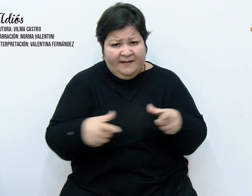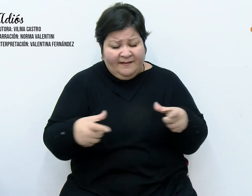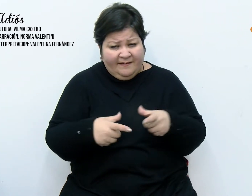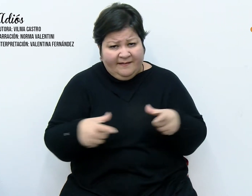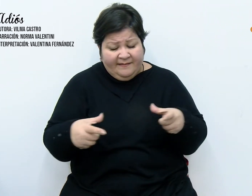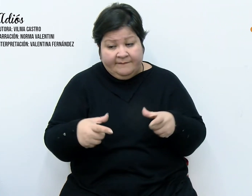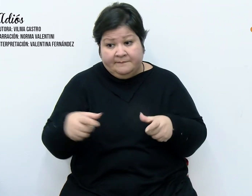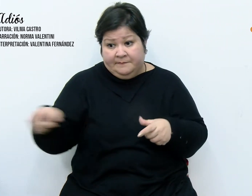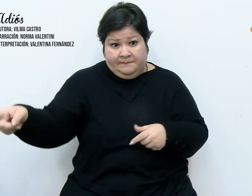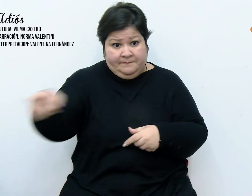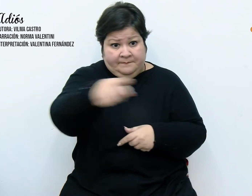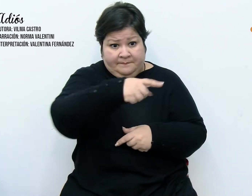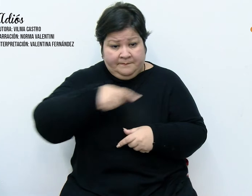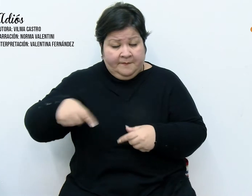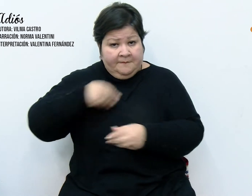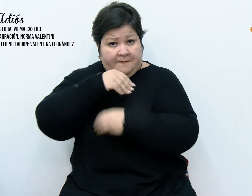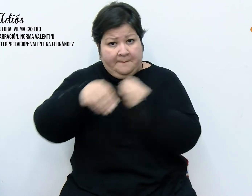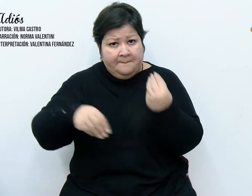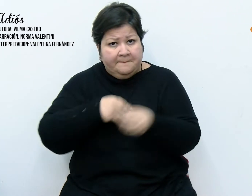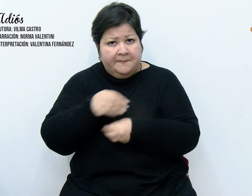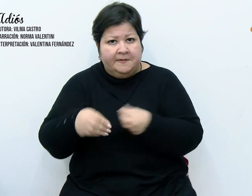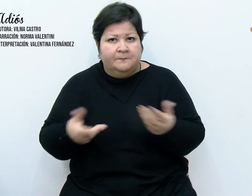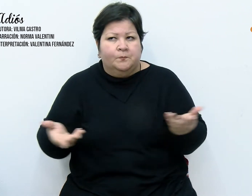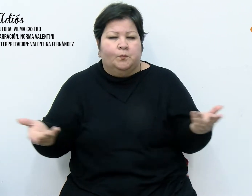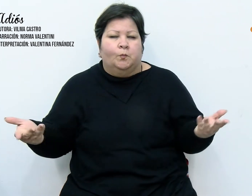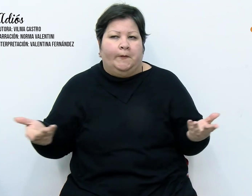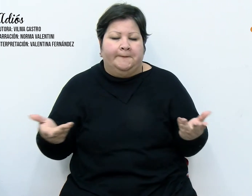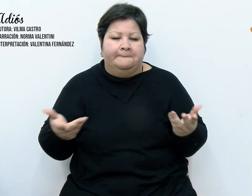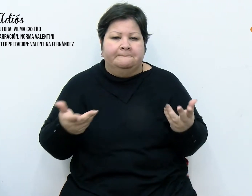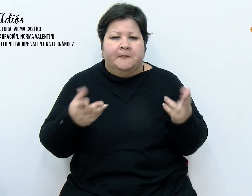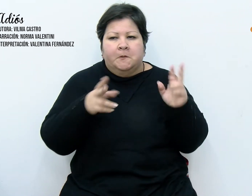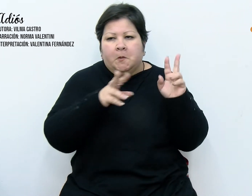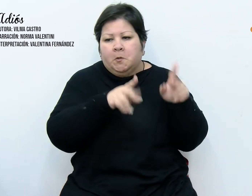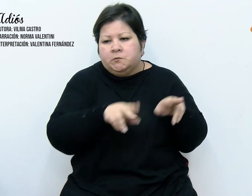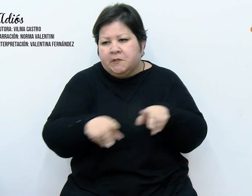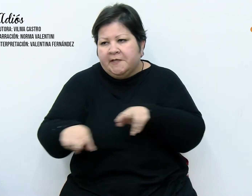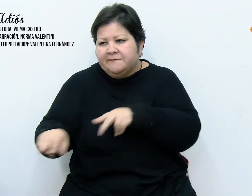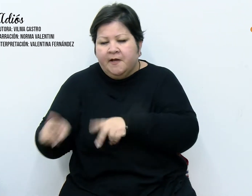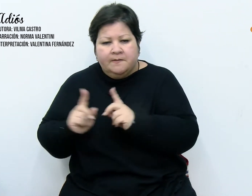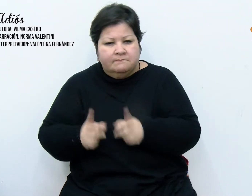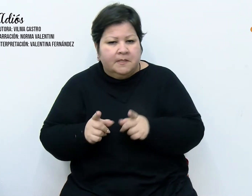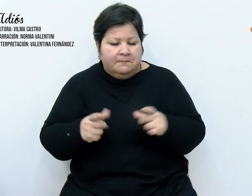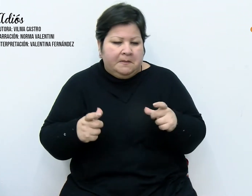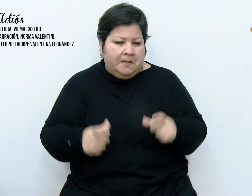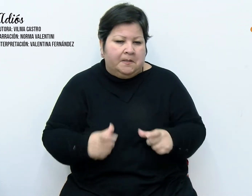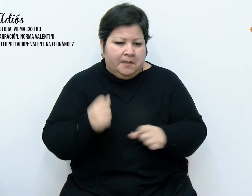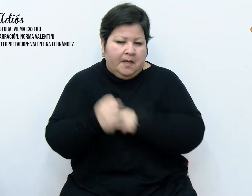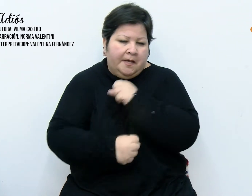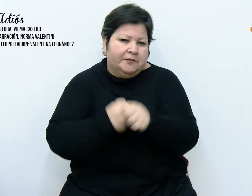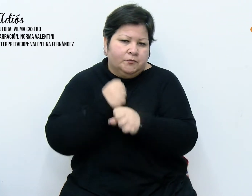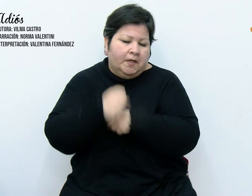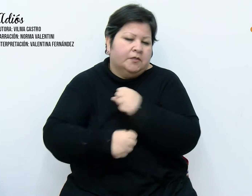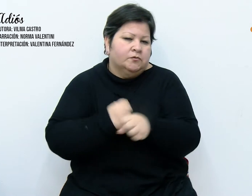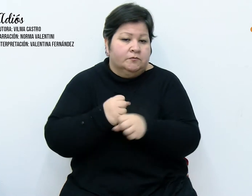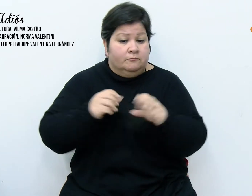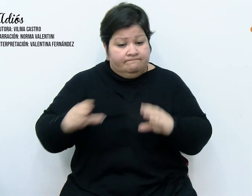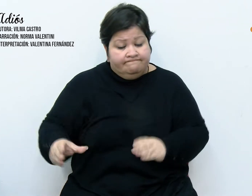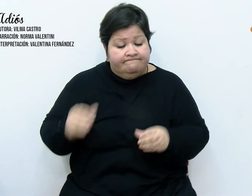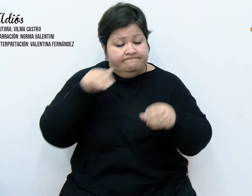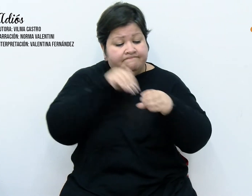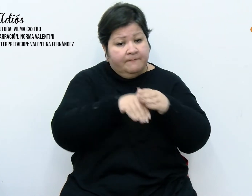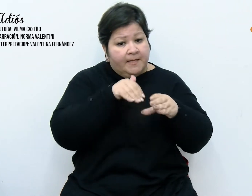que carecía de sentido conservarlas. Entonces me dispuse a hacer un paquete con ellas, pero volví